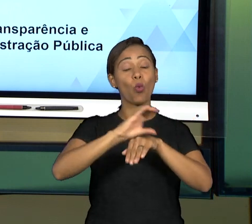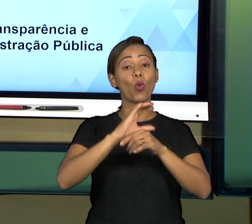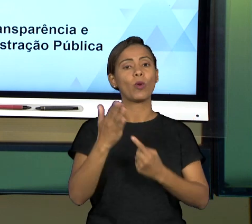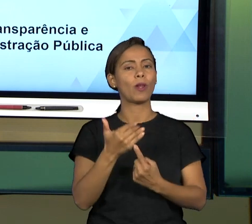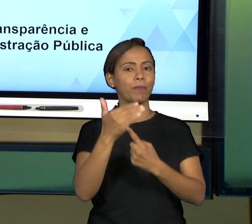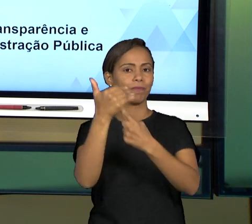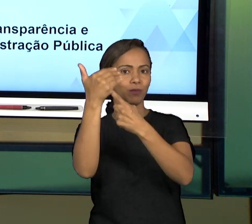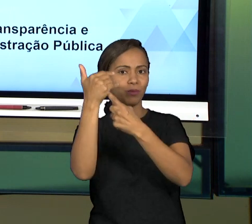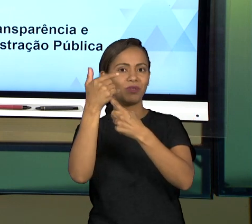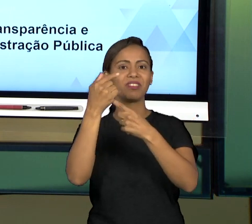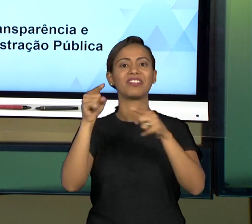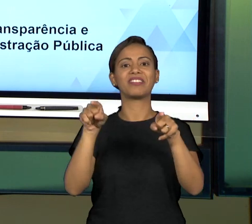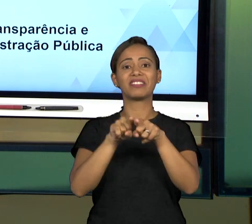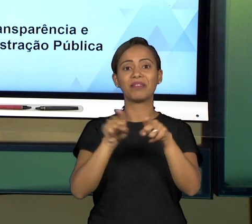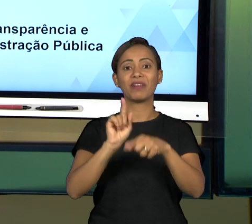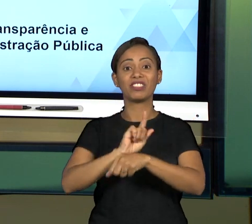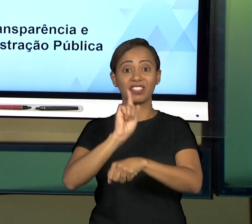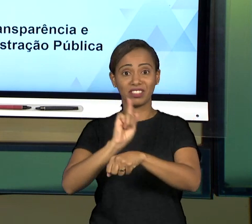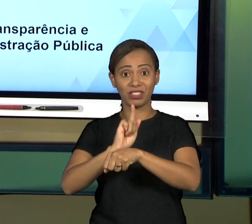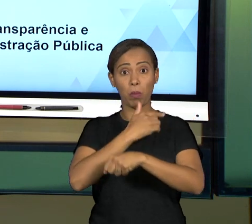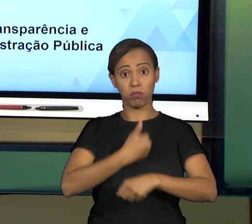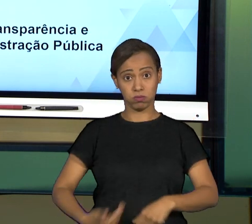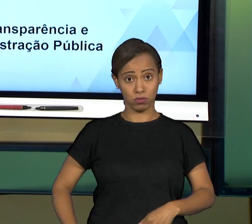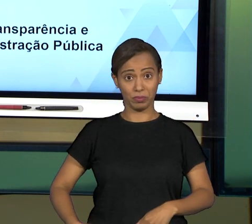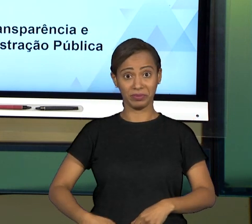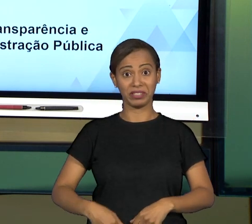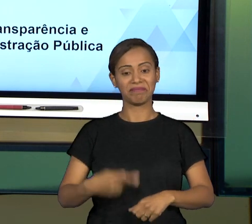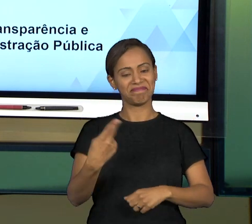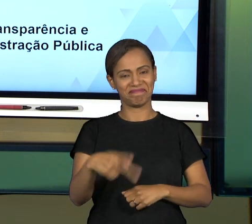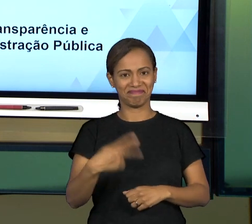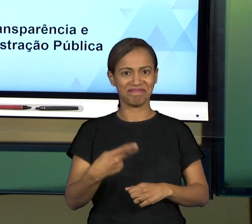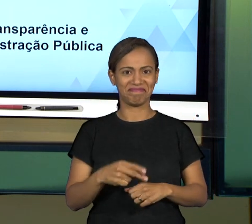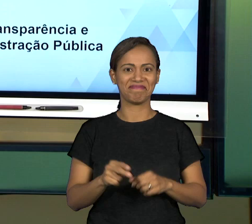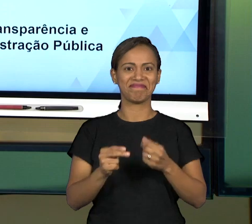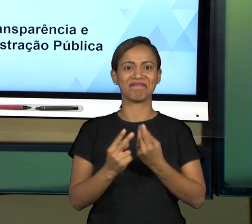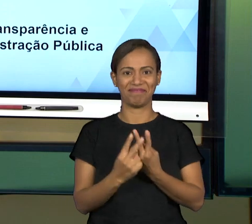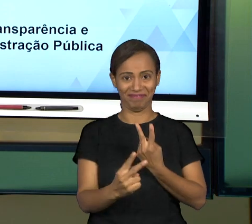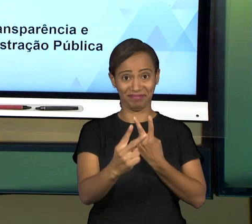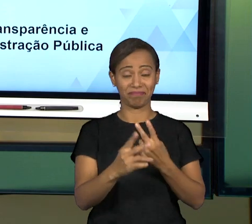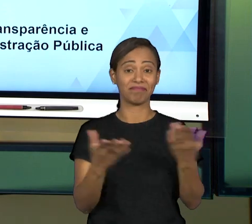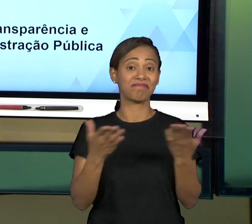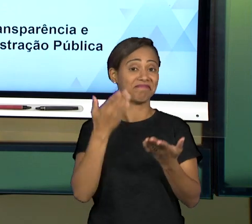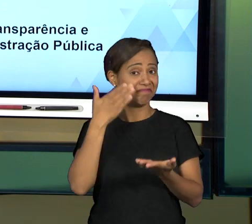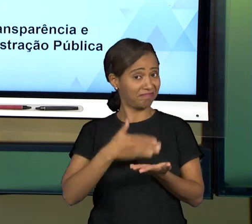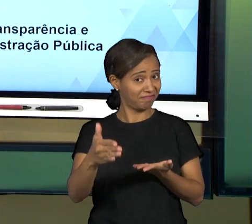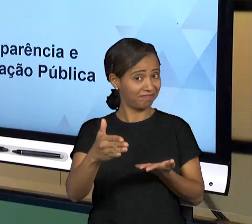ENCONTRO DE HOJE VAMOS FALAR DE GOVERNANÇA, VAMOS LÁ?